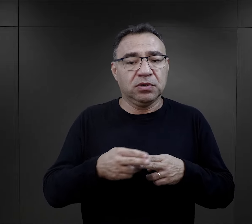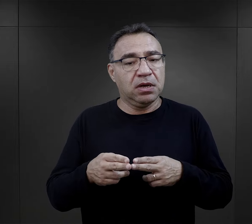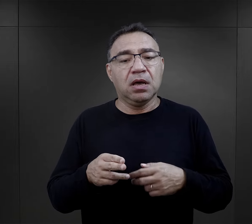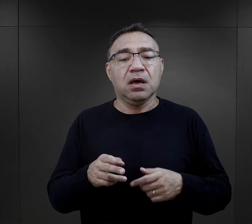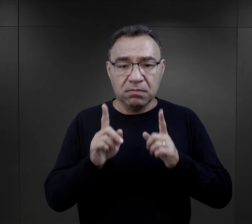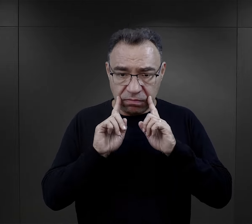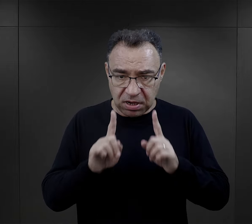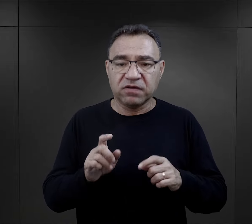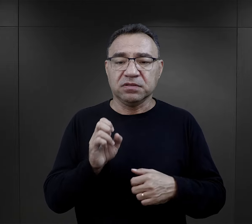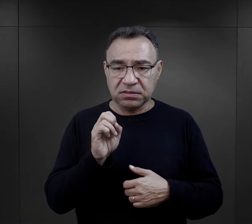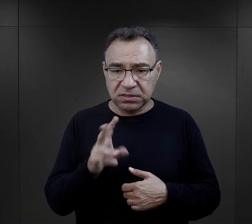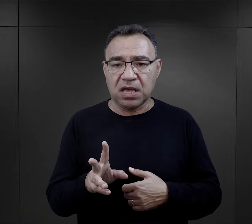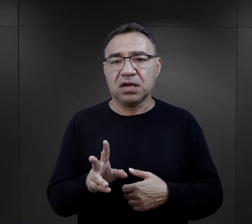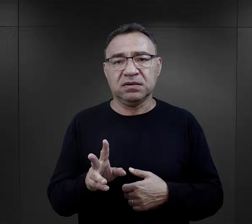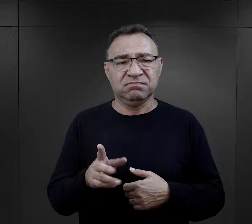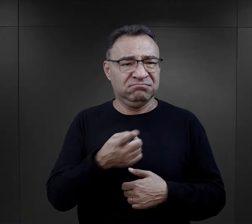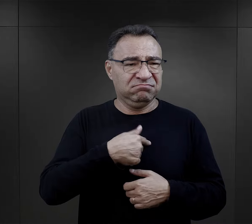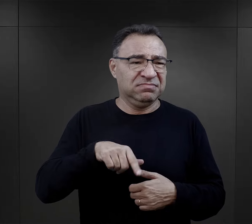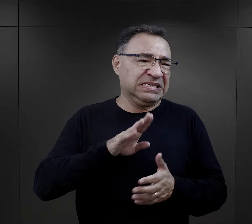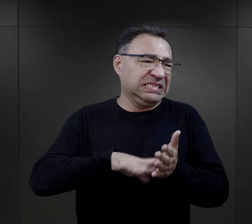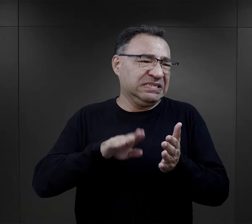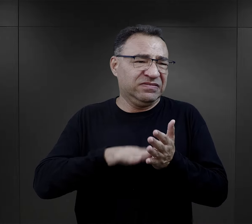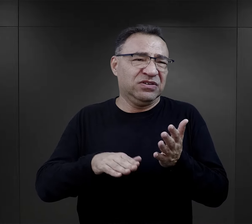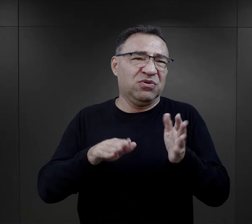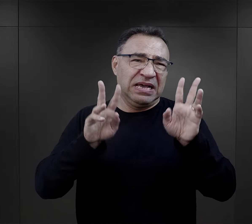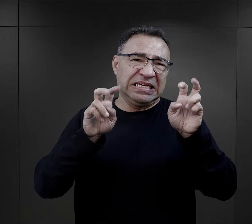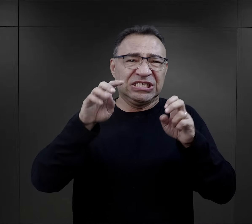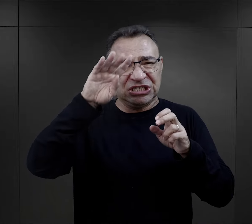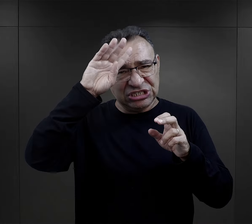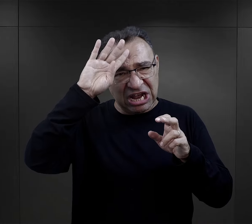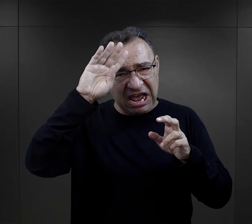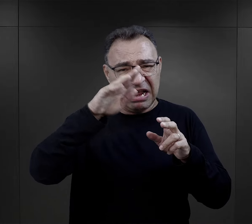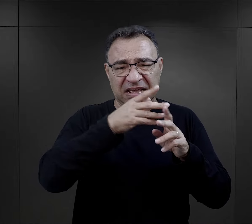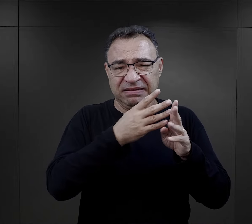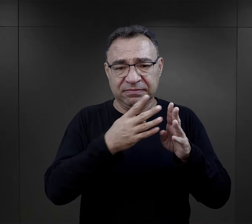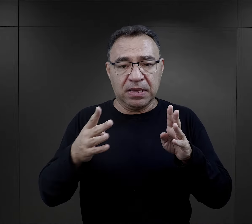I on odpowiada, że rzeczywiście tak, my jesteśmy dla nich tą szarą masą,